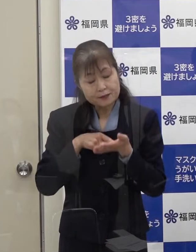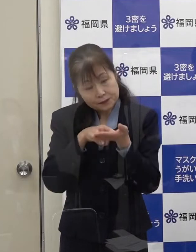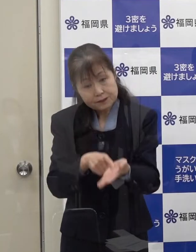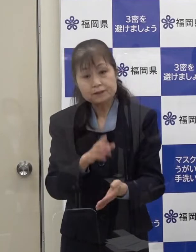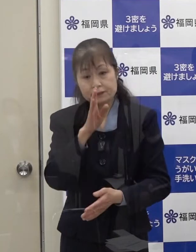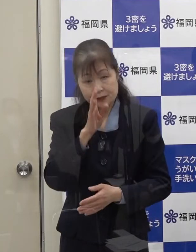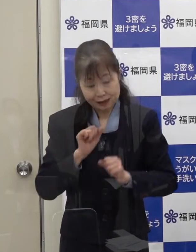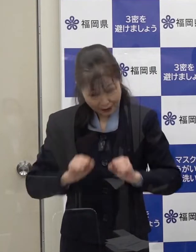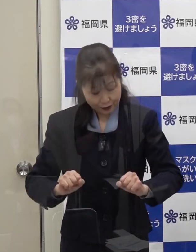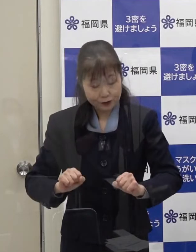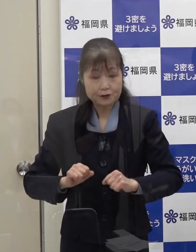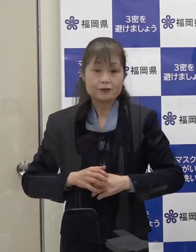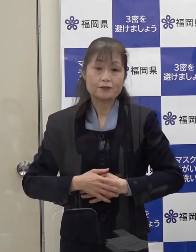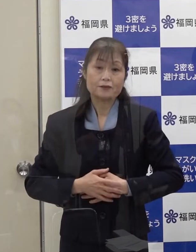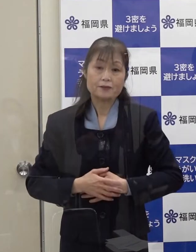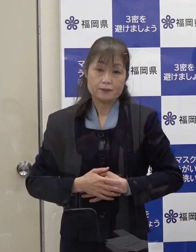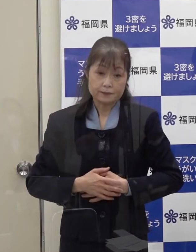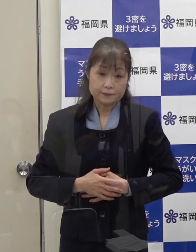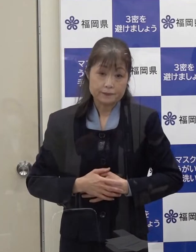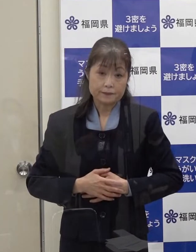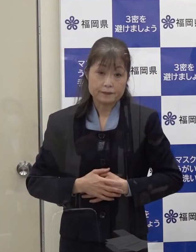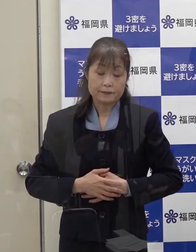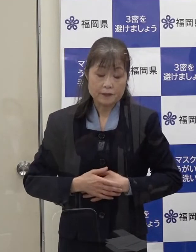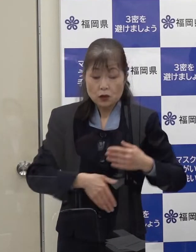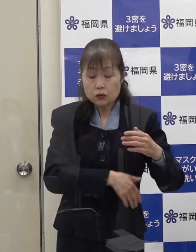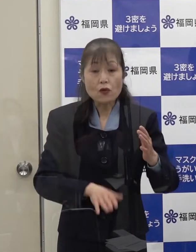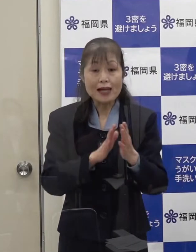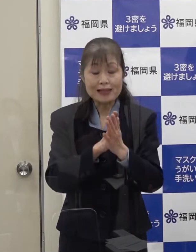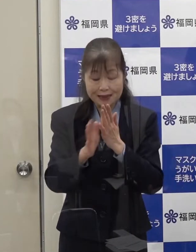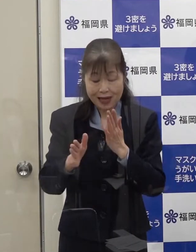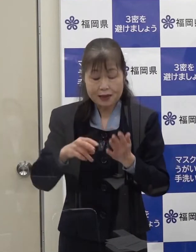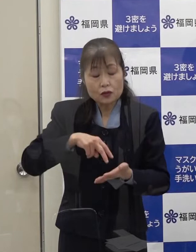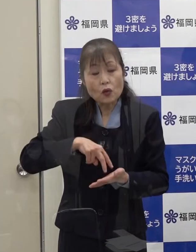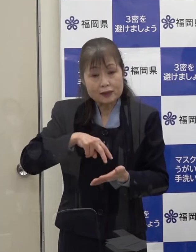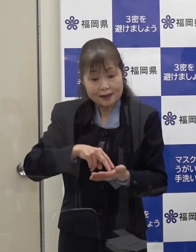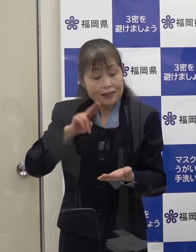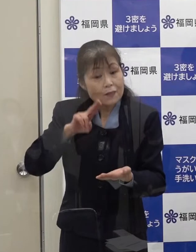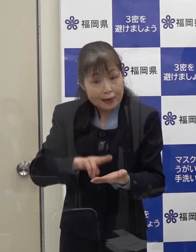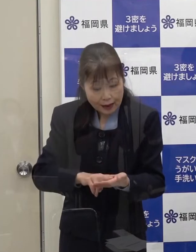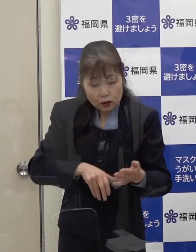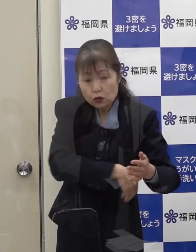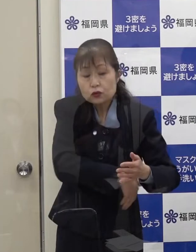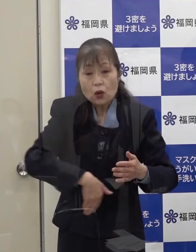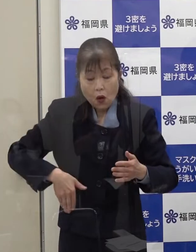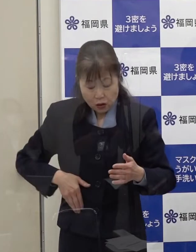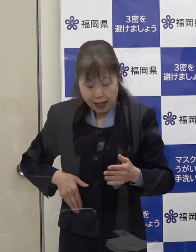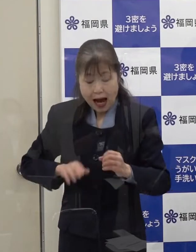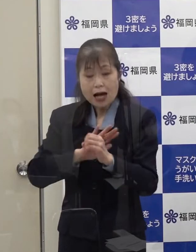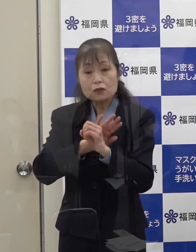さらに 本県が独自に定める「福岡コロナ警報」があります